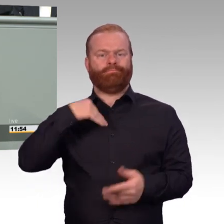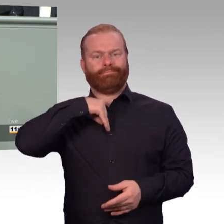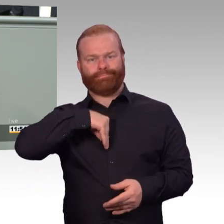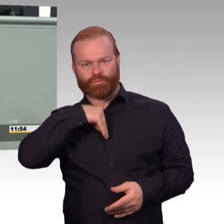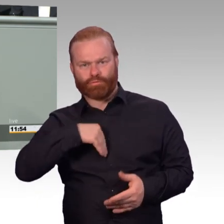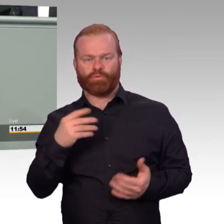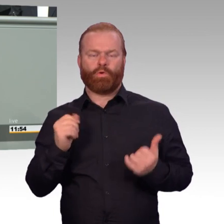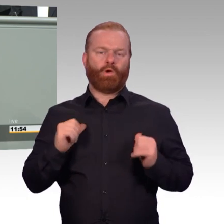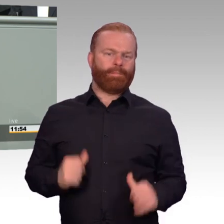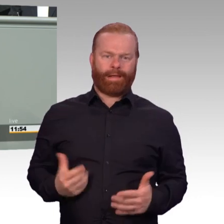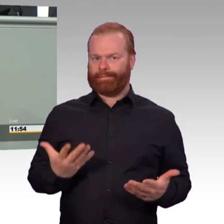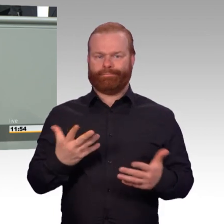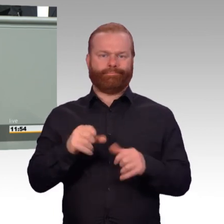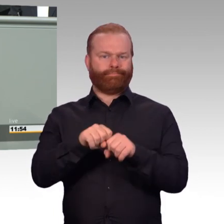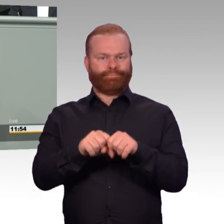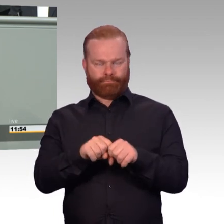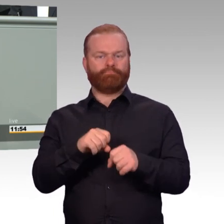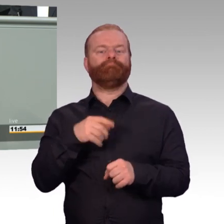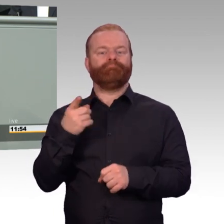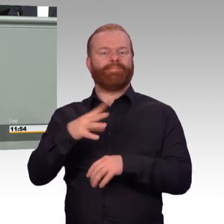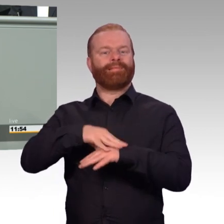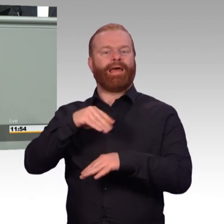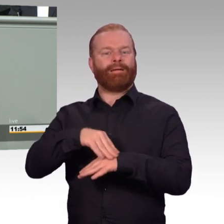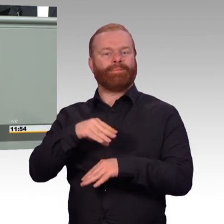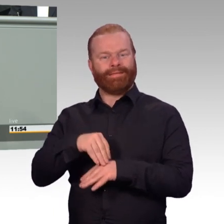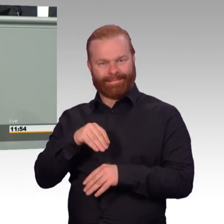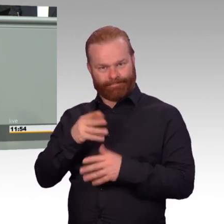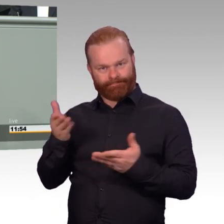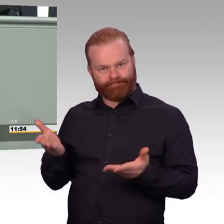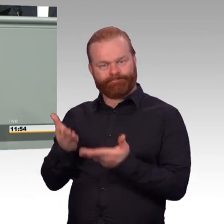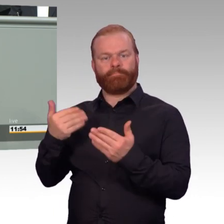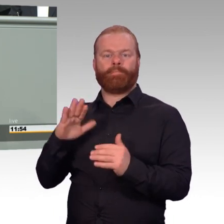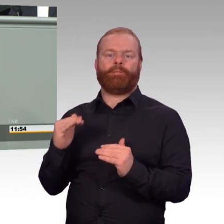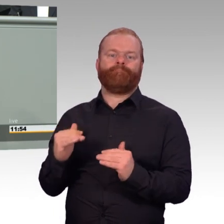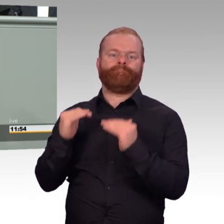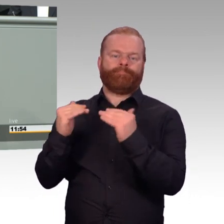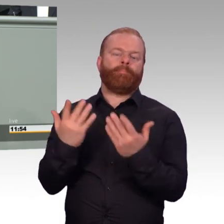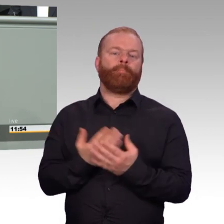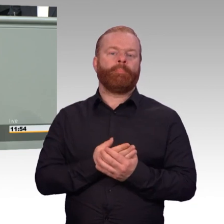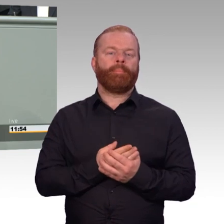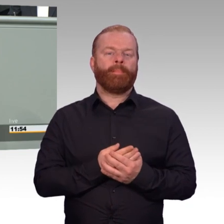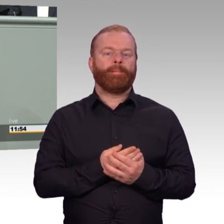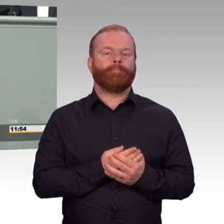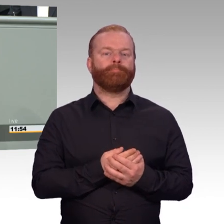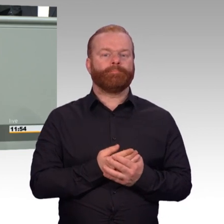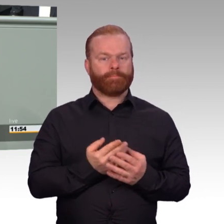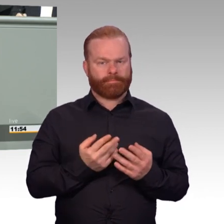Familienangehörige mit in die Therapien einzubeziehen. Bisher wurde das nicht von der Bundeswehr in den Kosten getragen.